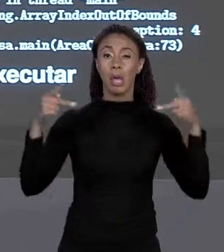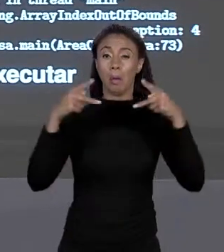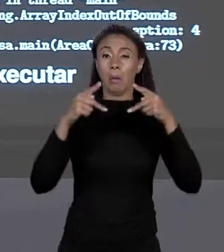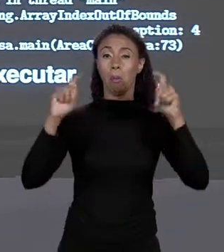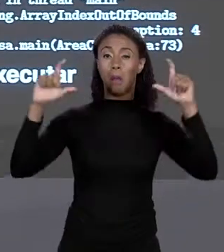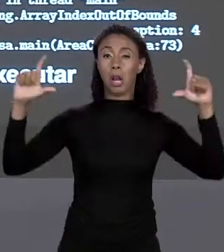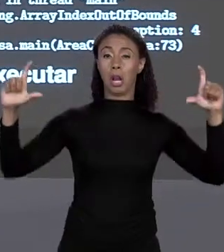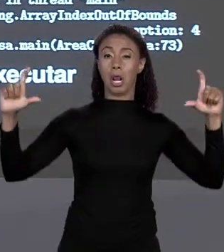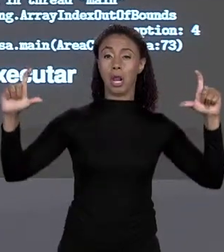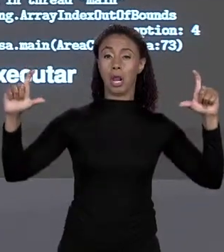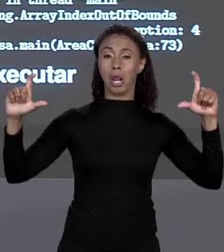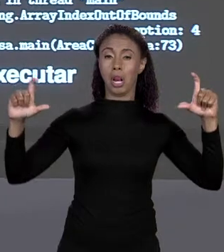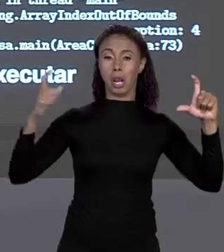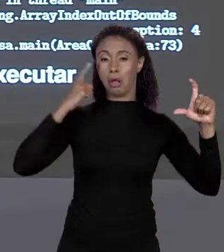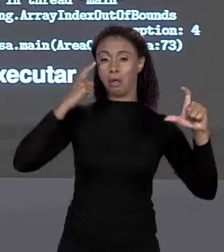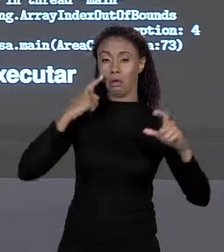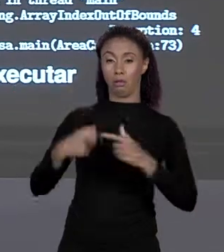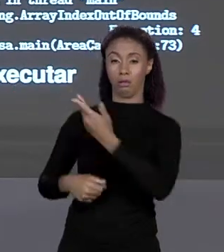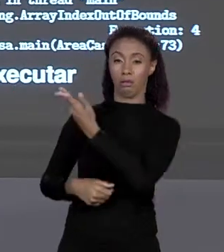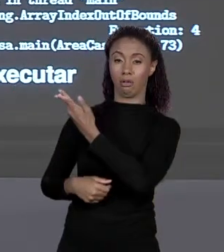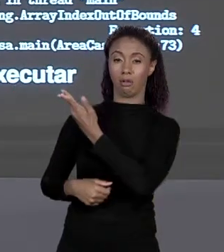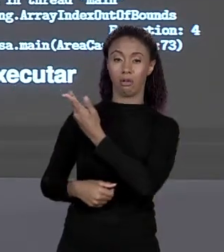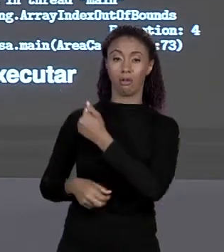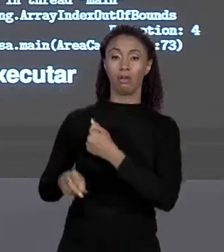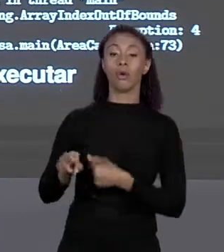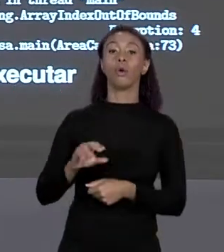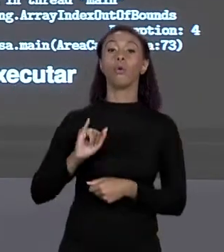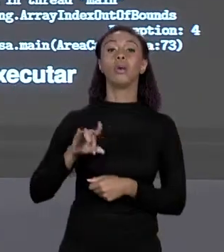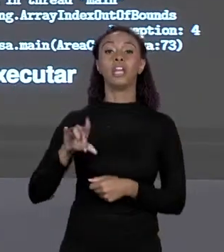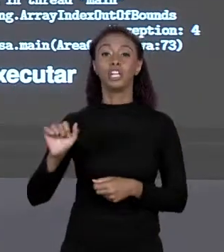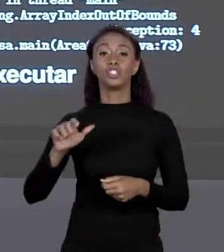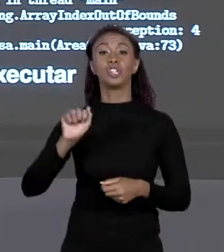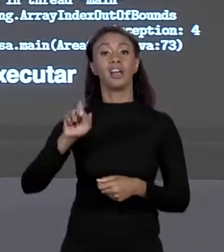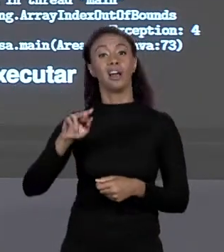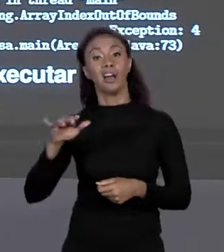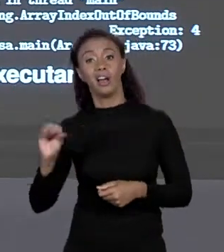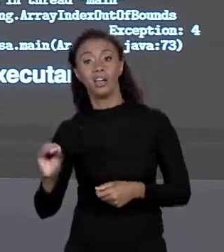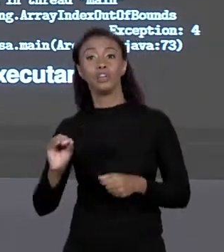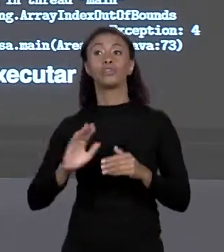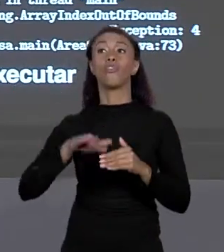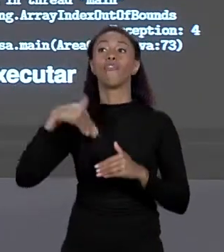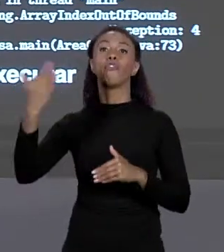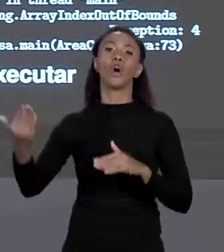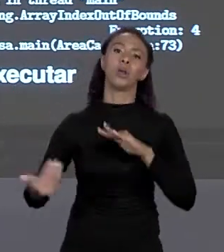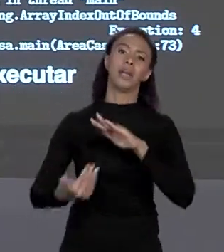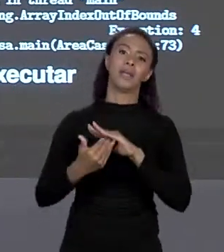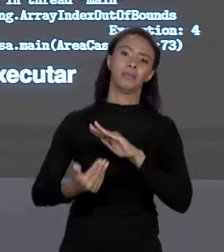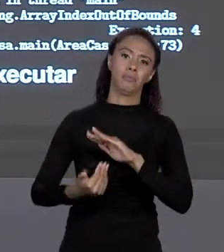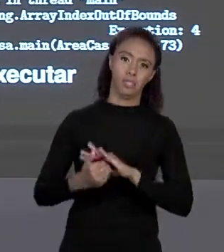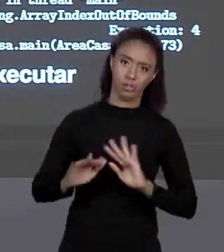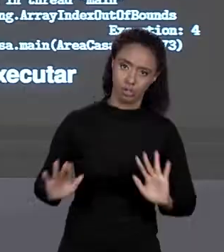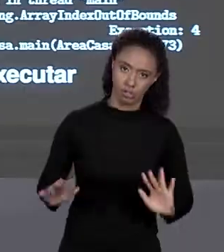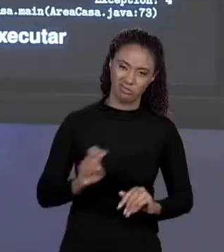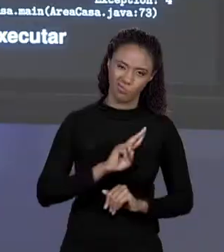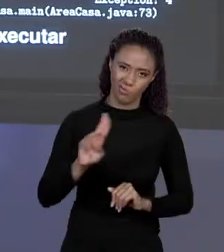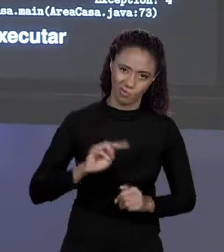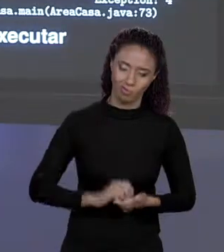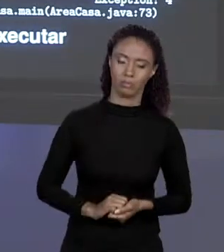IN THREAD MAIN JAVA LANG ARRAY INDER BOUNDS EXCEPTION" ÍNDICE DO ARRANJO FORA DOS LIMITES É UMA EXCEÇÃO DO ÍNDICE DOS ARRANJOS FORA DOS LIMITES, ATÉ